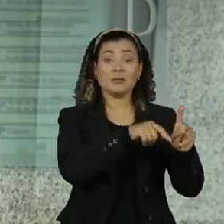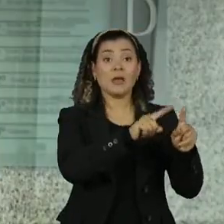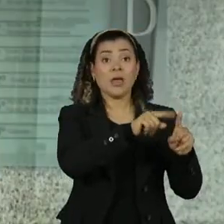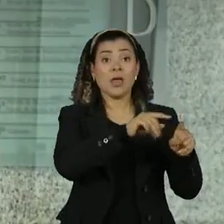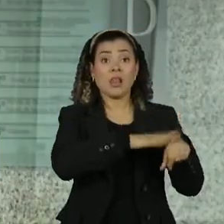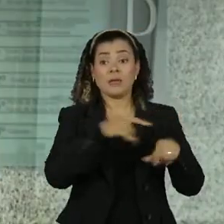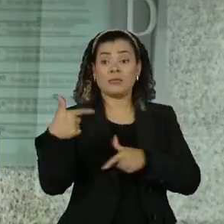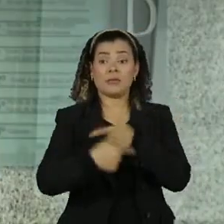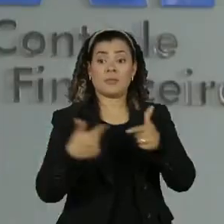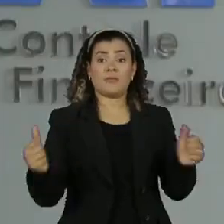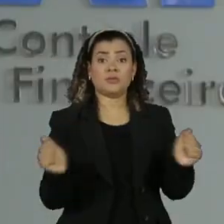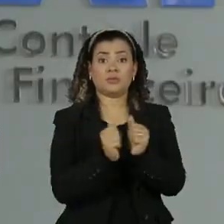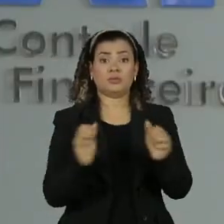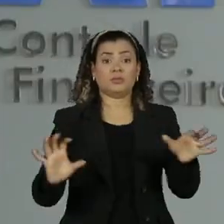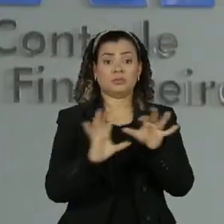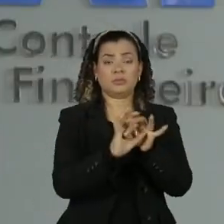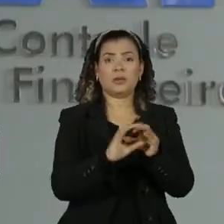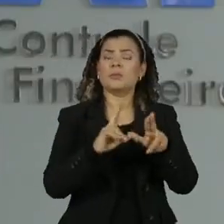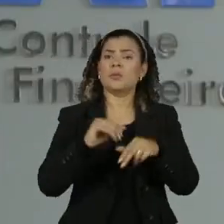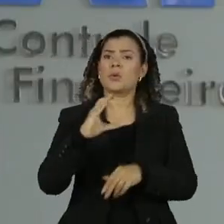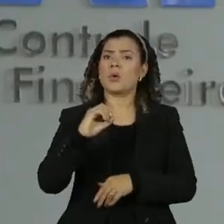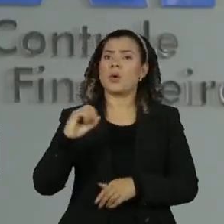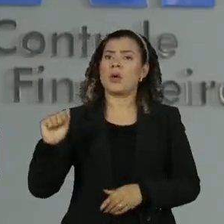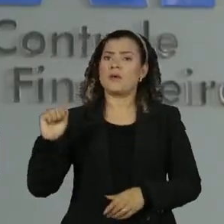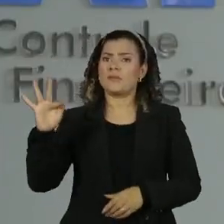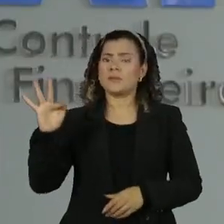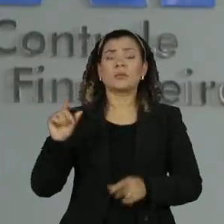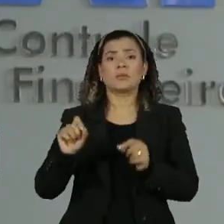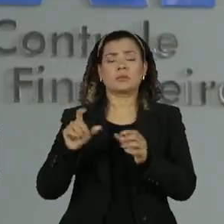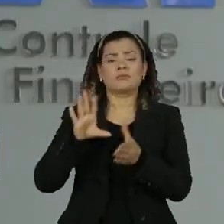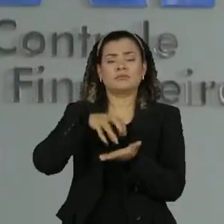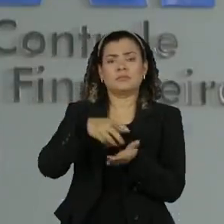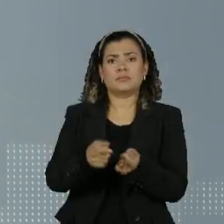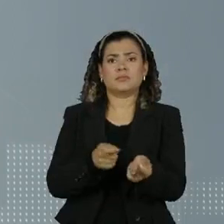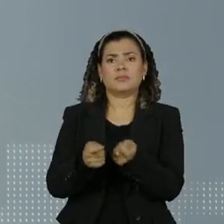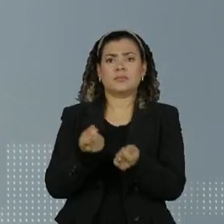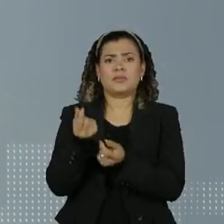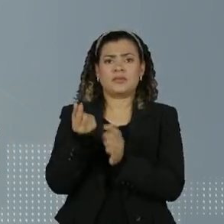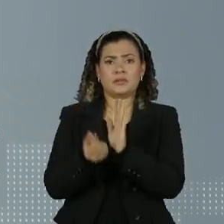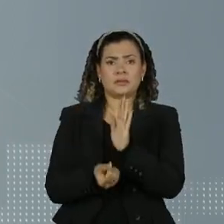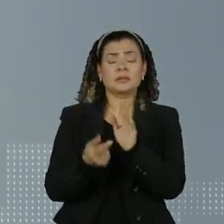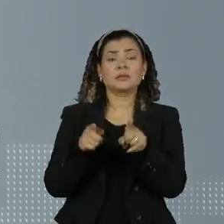de acordo com o relatório do coaf Conselho de controle de atividades financeiras o Sargento Luiz